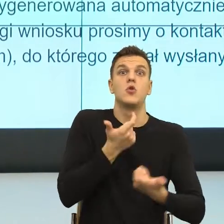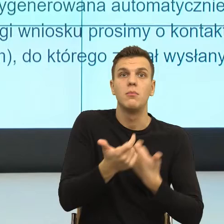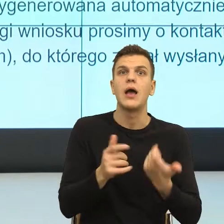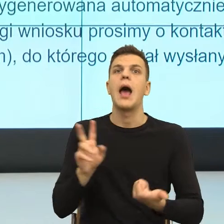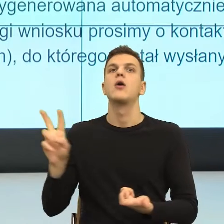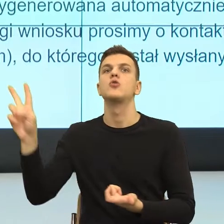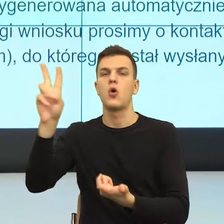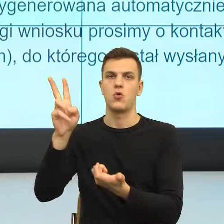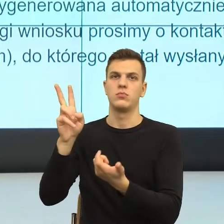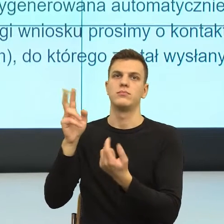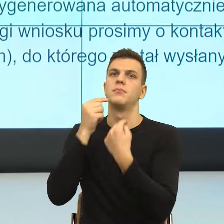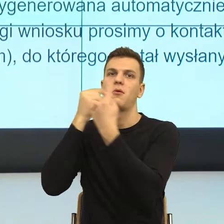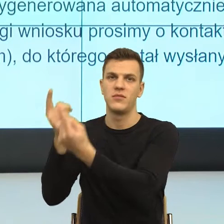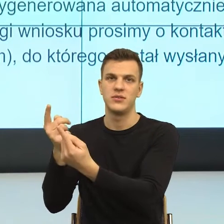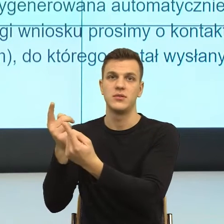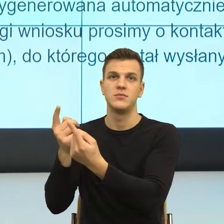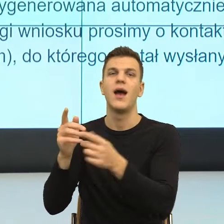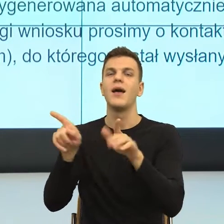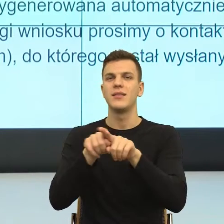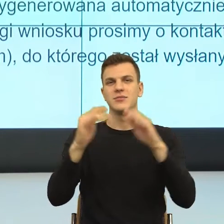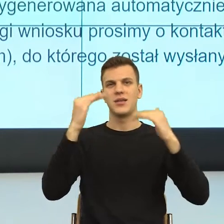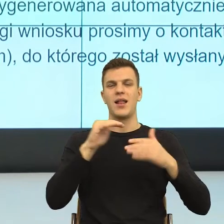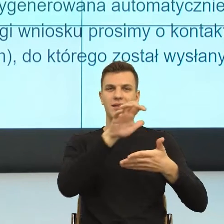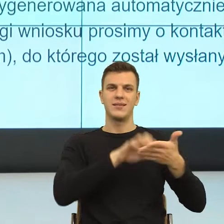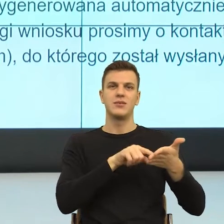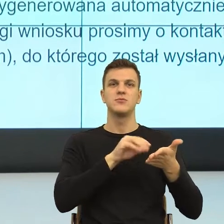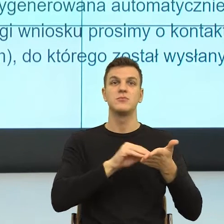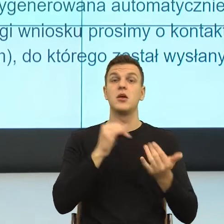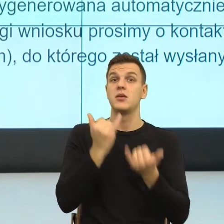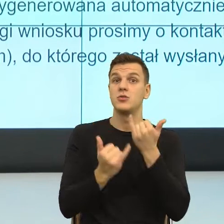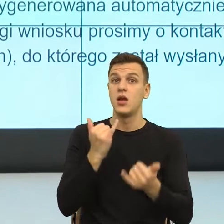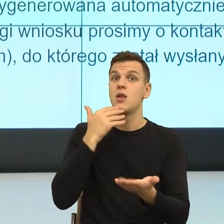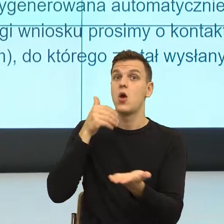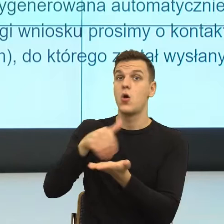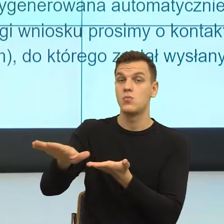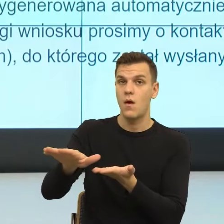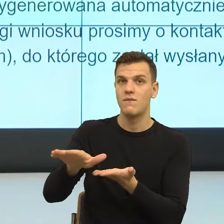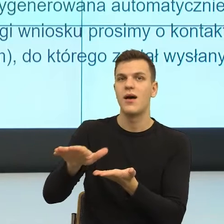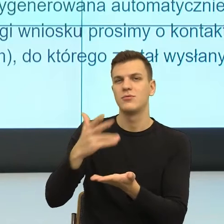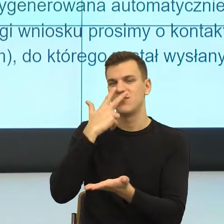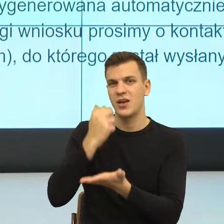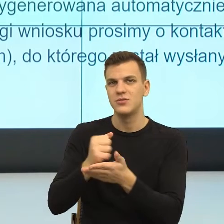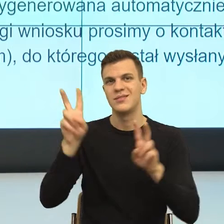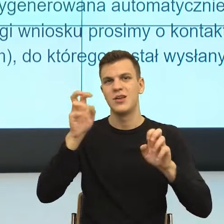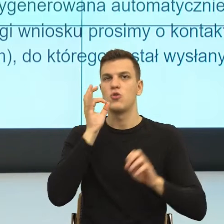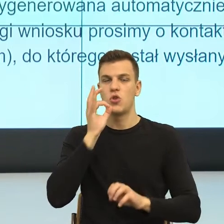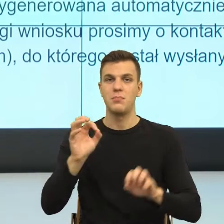Oraz w przypadku odmowy przyznania świadczenia, dobry start oraz rozstrzygnięcia w sprawie niezależnie pobranego